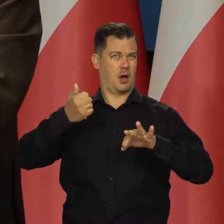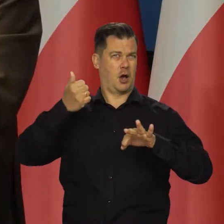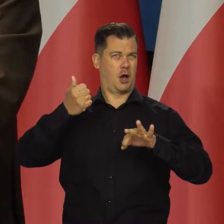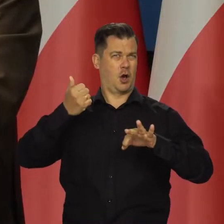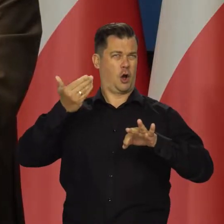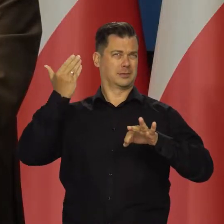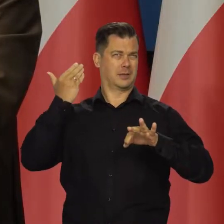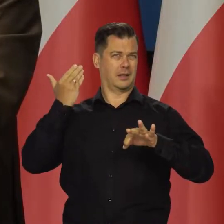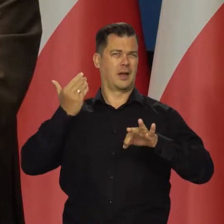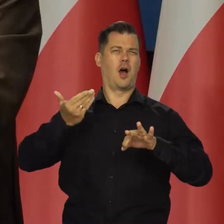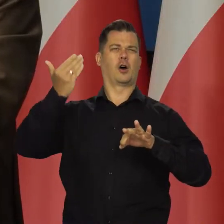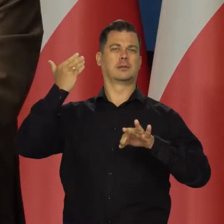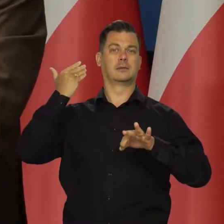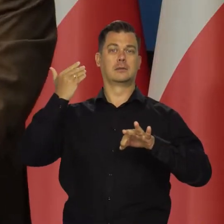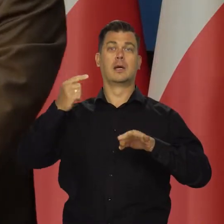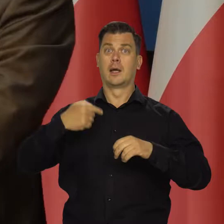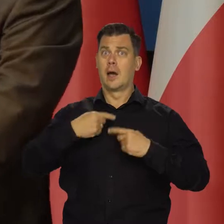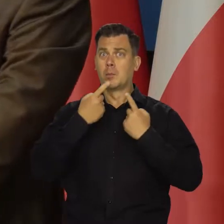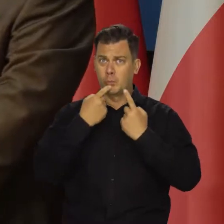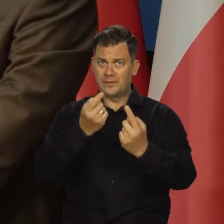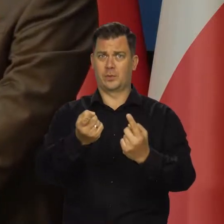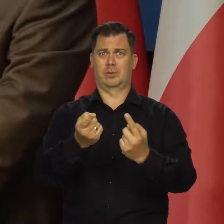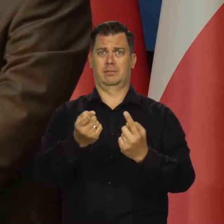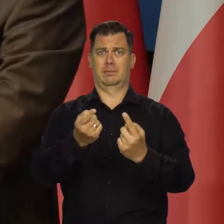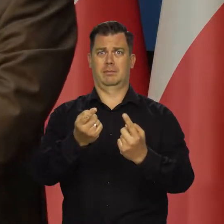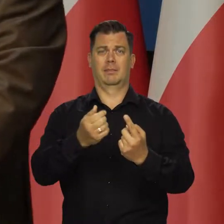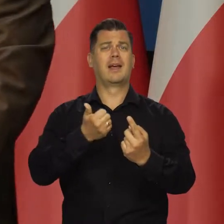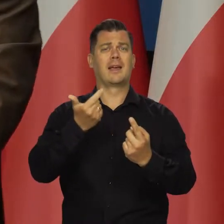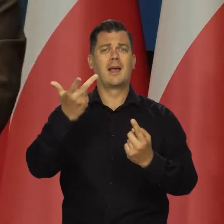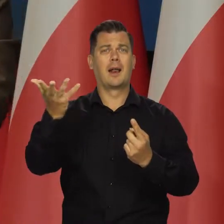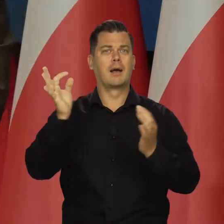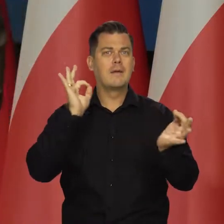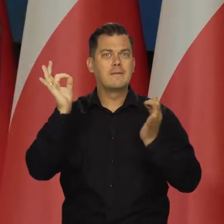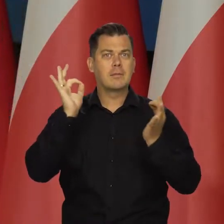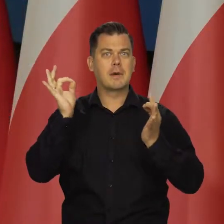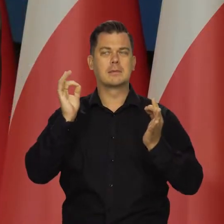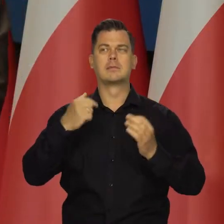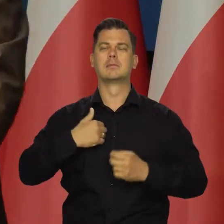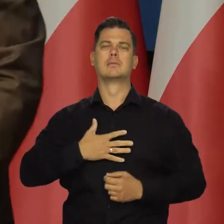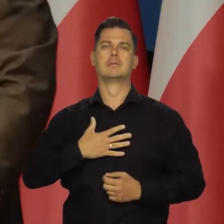Na przykład przekazałem Państwu kilka danych dotyczących spodziewanej inflacji.